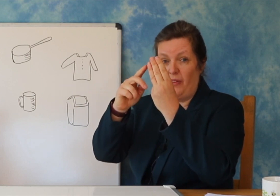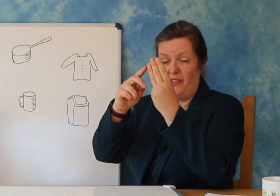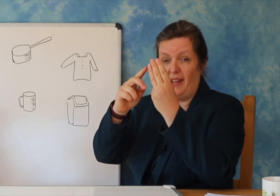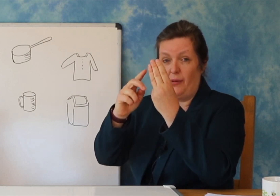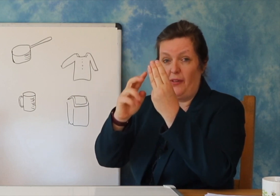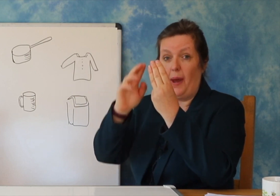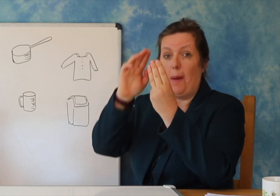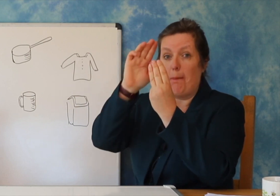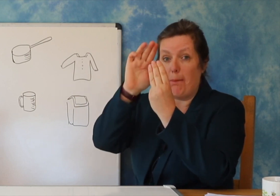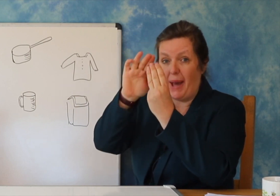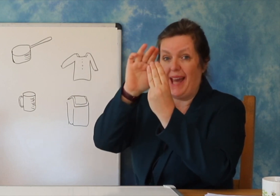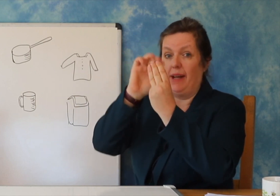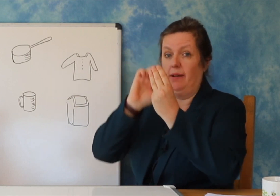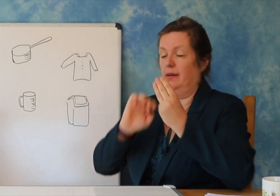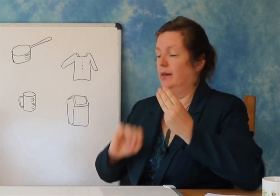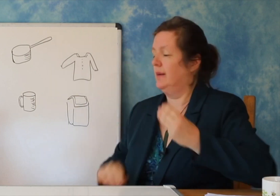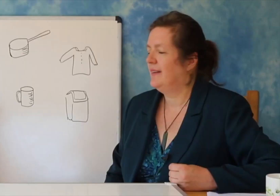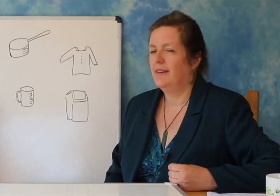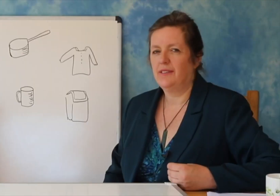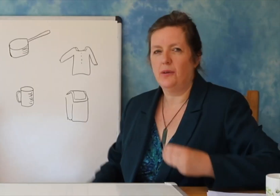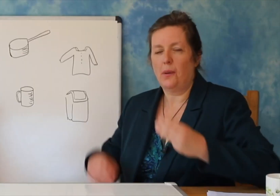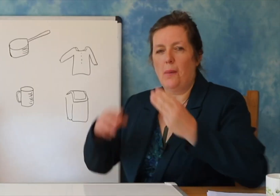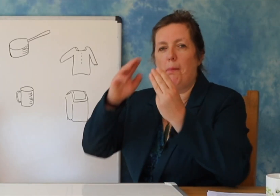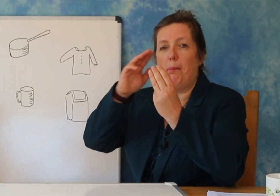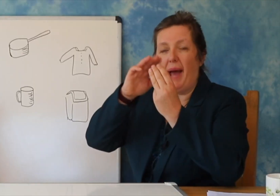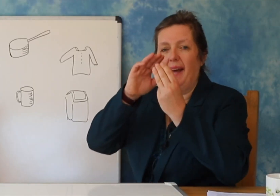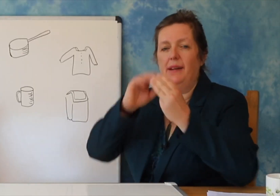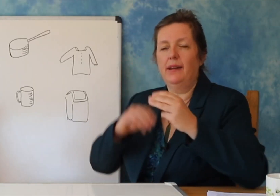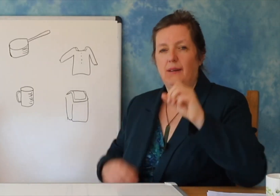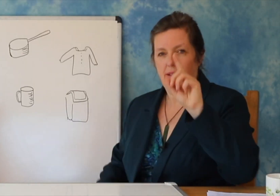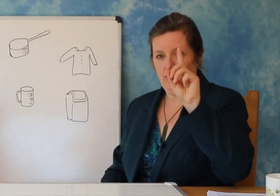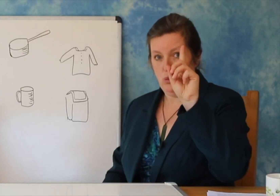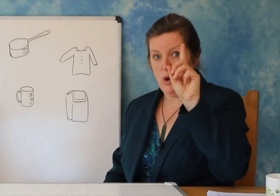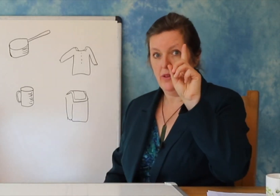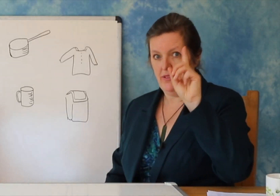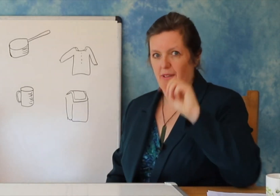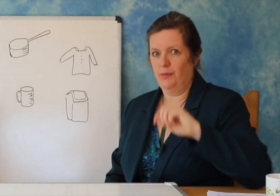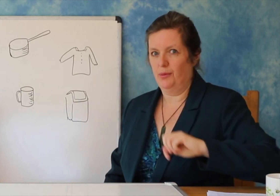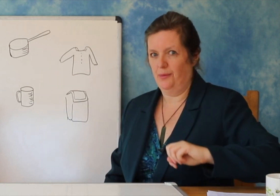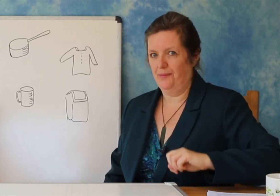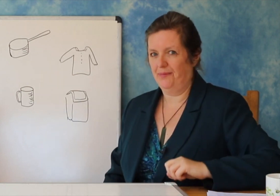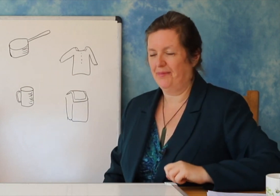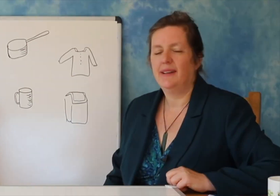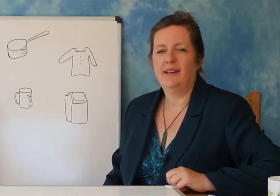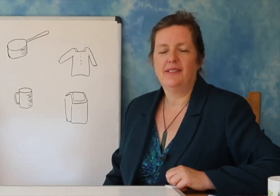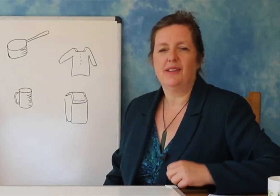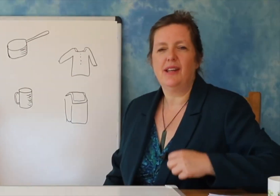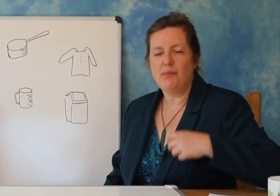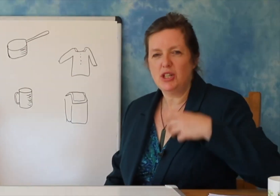Dhe mund të mësoni të dëgjoni për të kuptuar se cilat janë shkronjat.